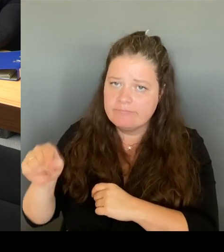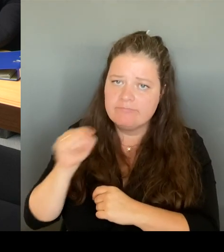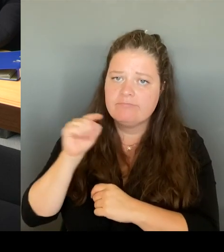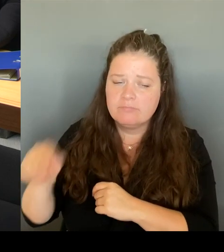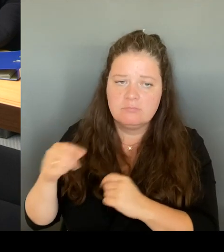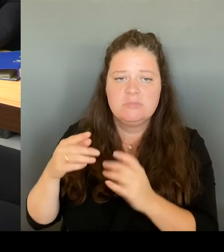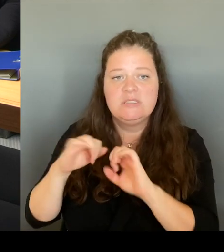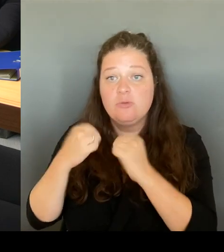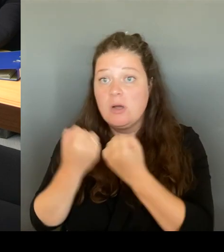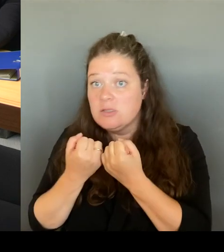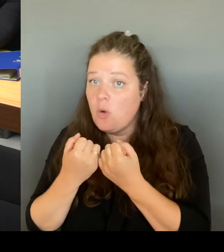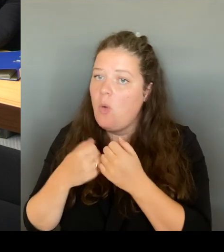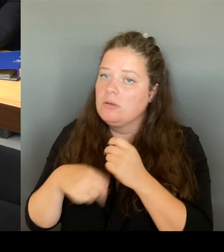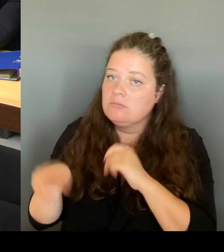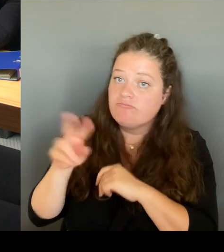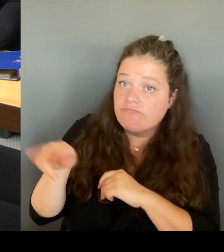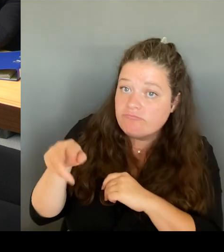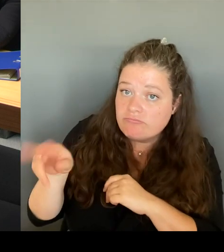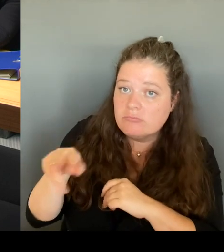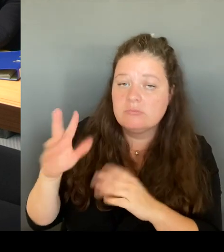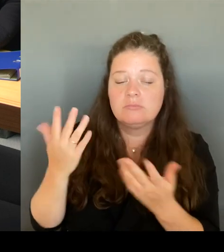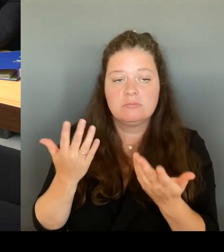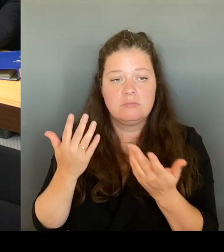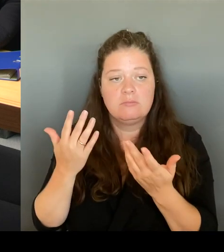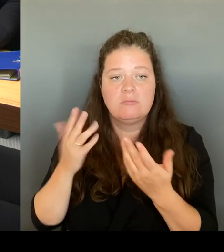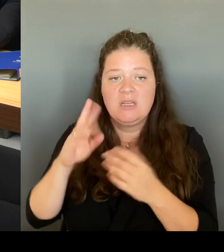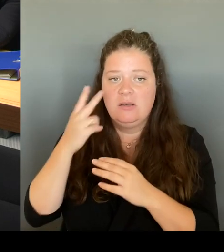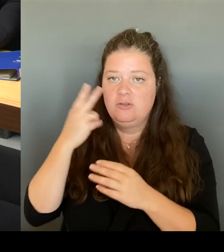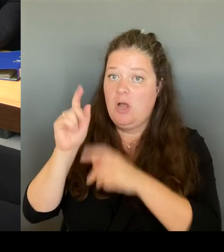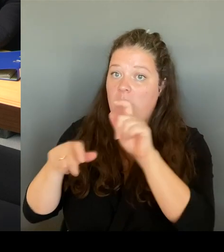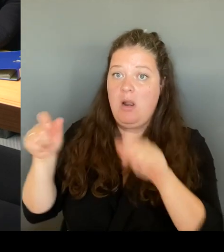die Menschen? Wie ist die Kriminalität vor Ort?